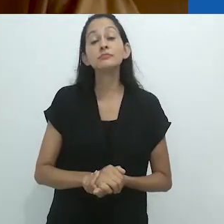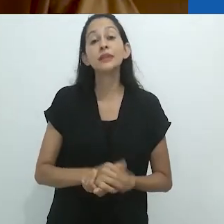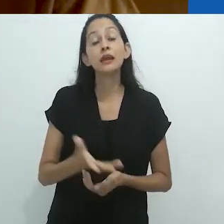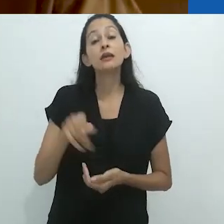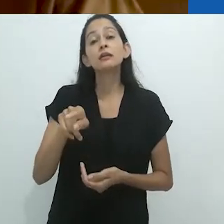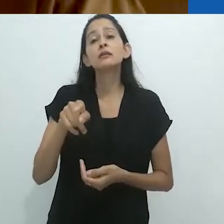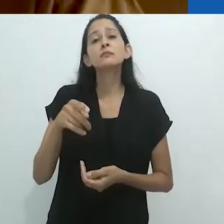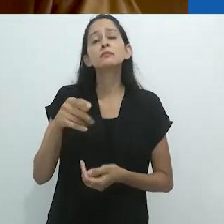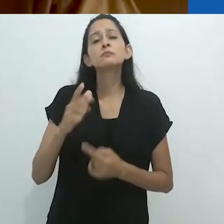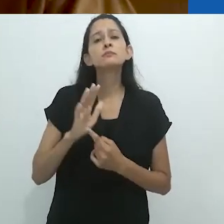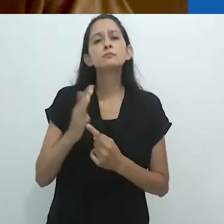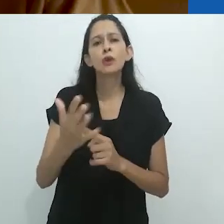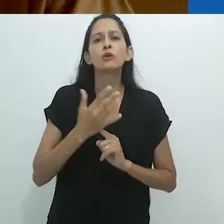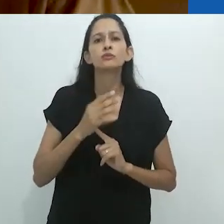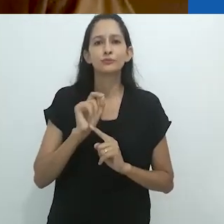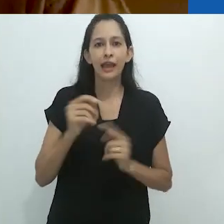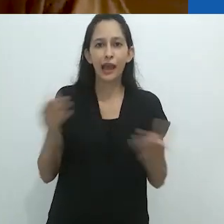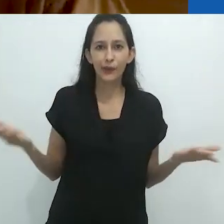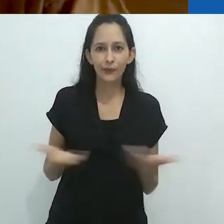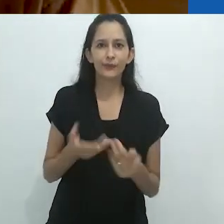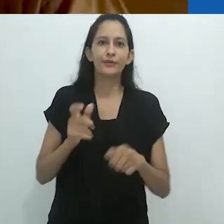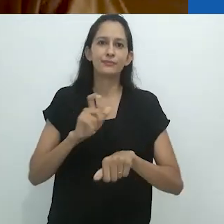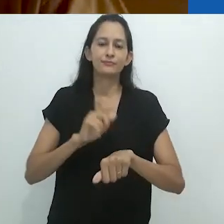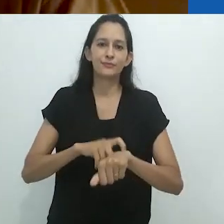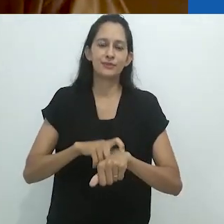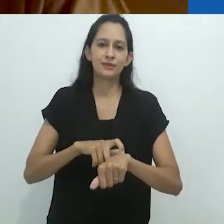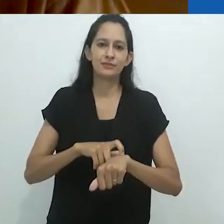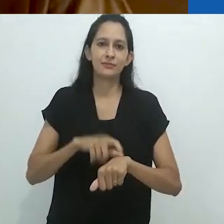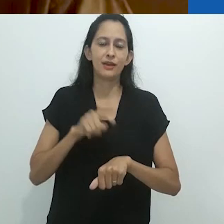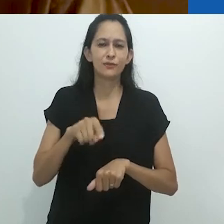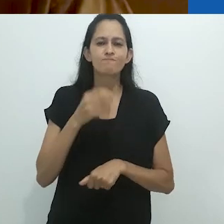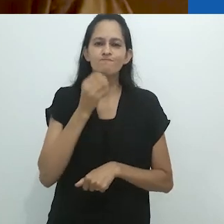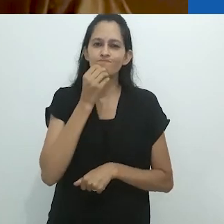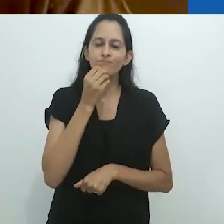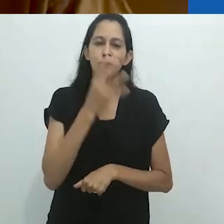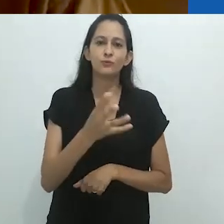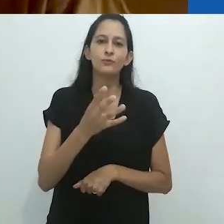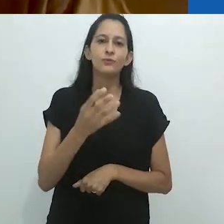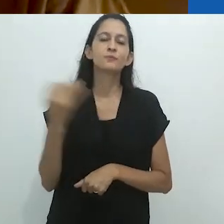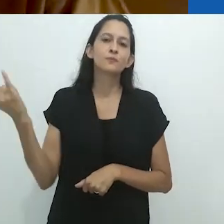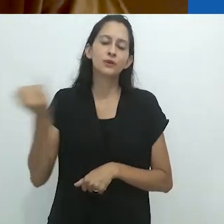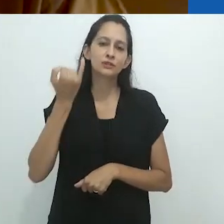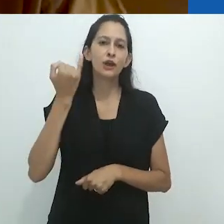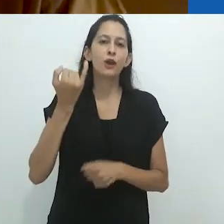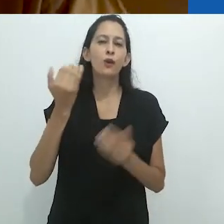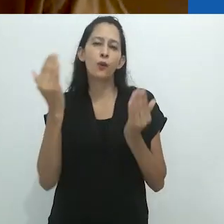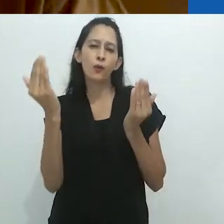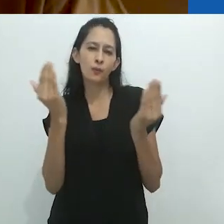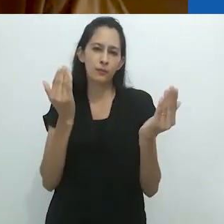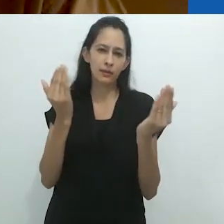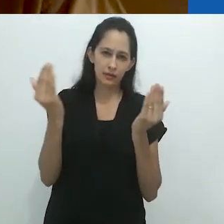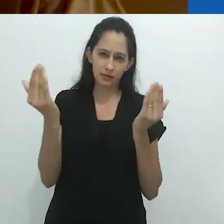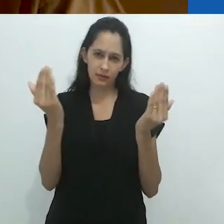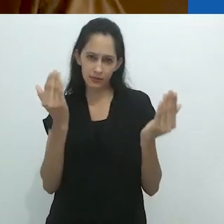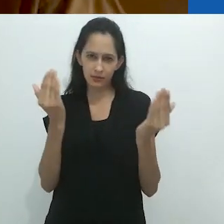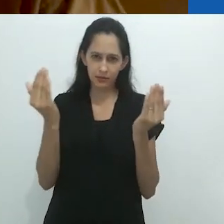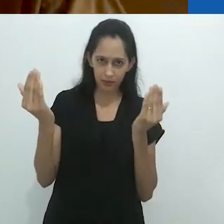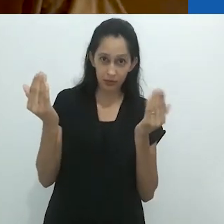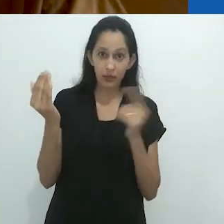Isso me sugere que agora é o momento, é um bom momento para fazer uma comparação